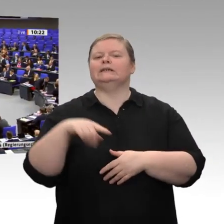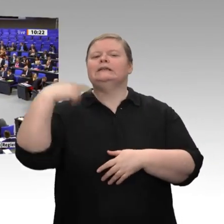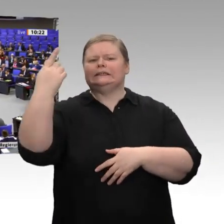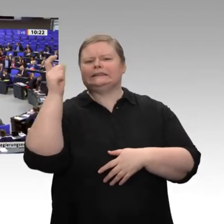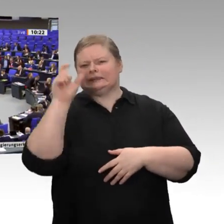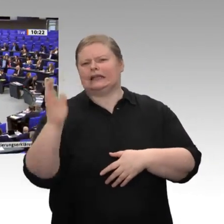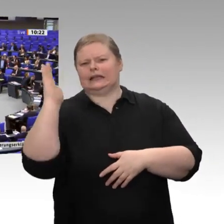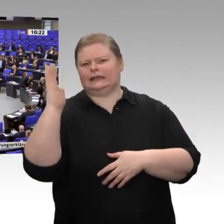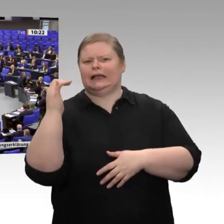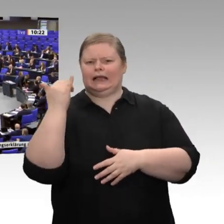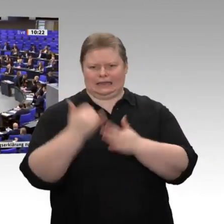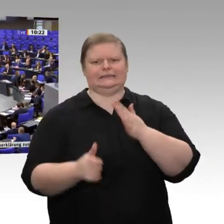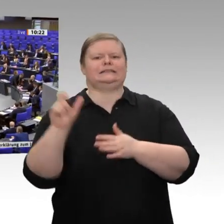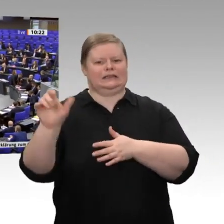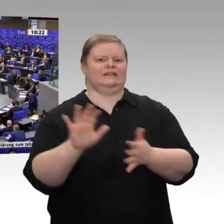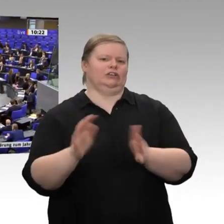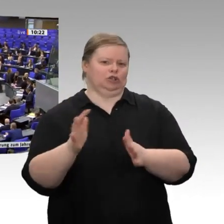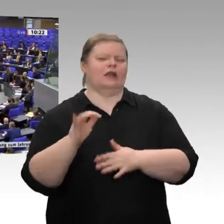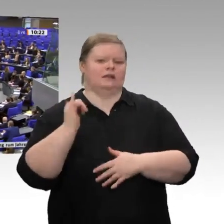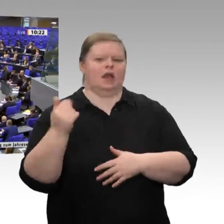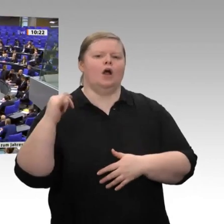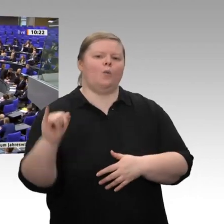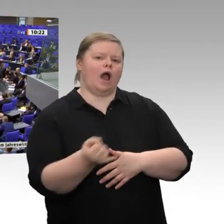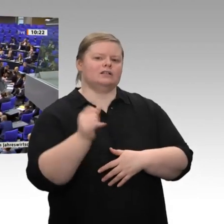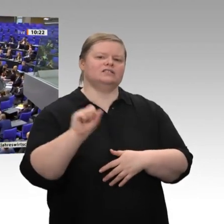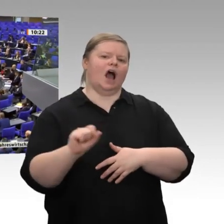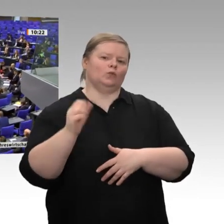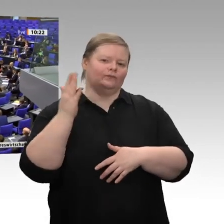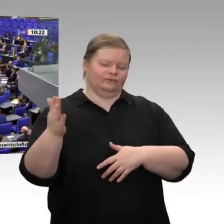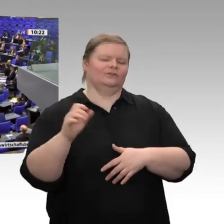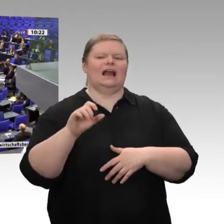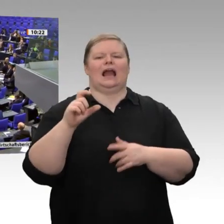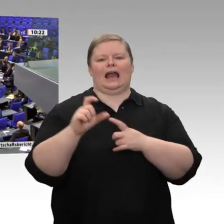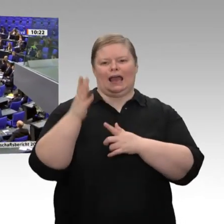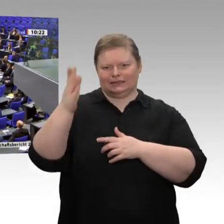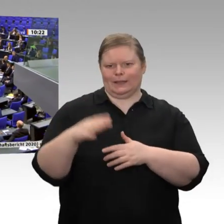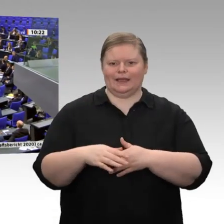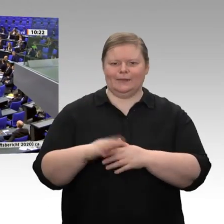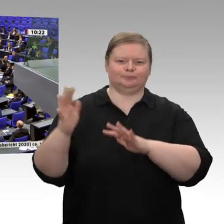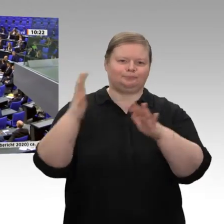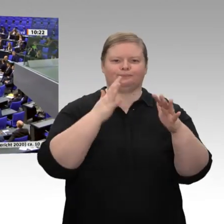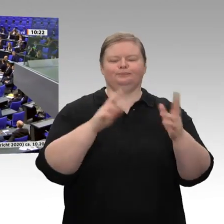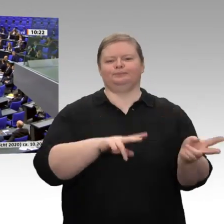Sehr geehrter Herr Präsident! Liebe Kolleginnen und Kollegen! Die Ausgangslage - das haben wir jetzt oft gehört - ist besser als prognostiziert.